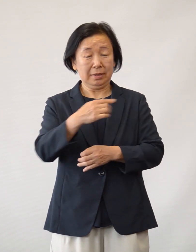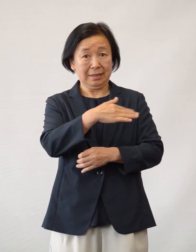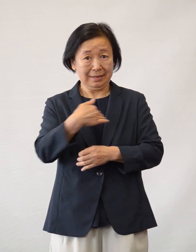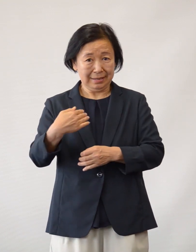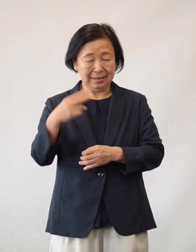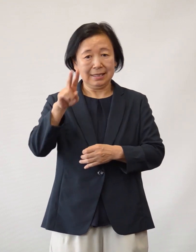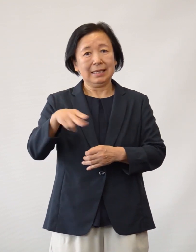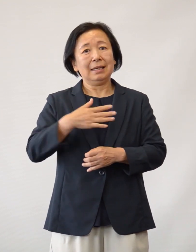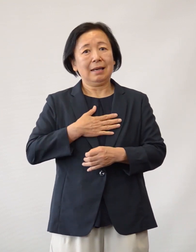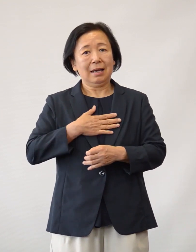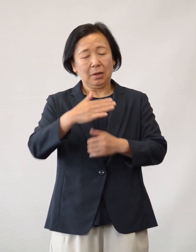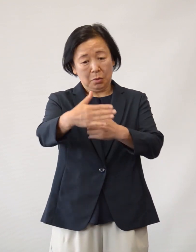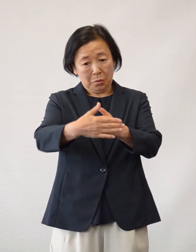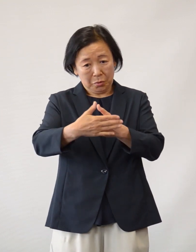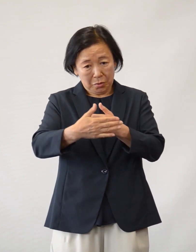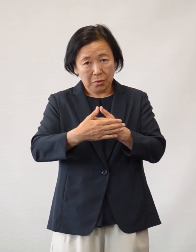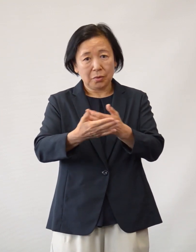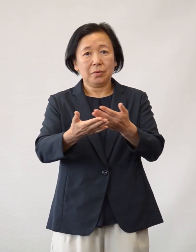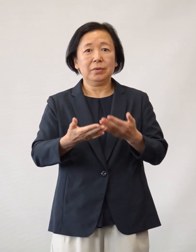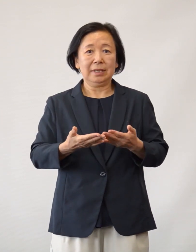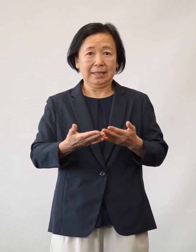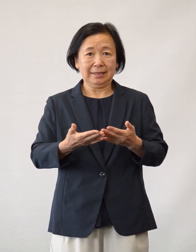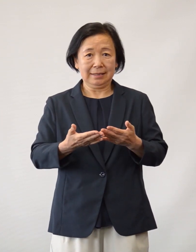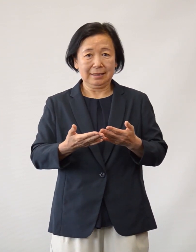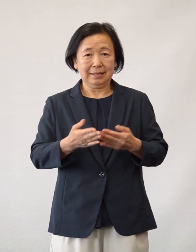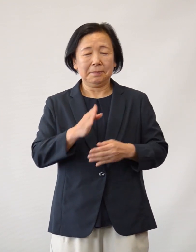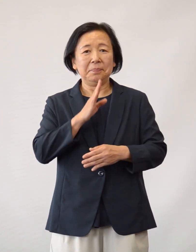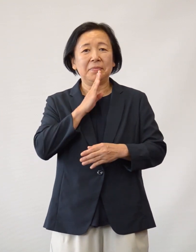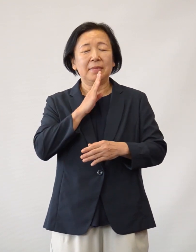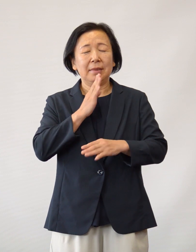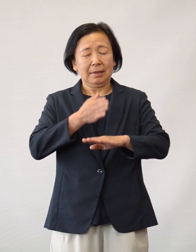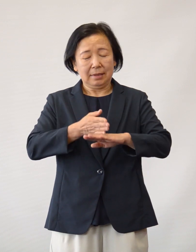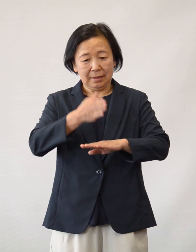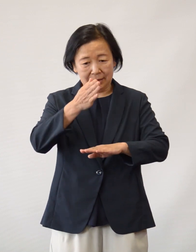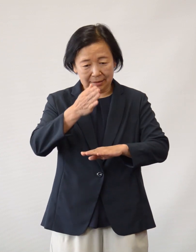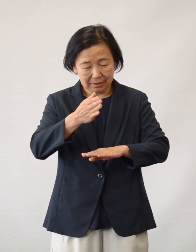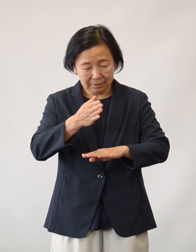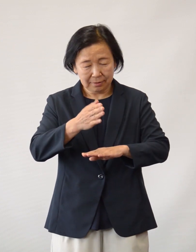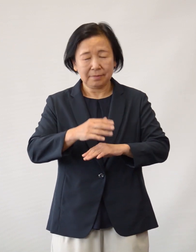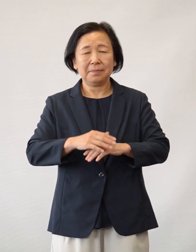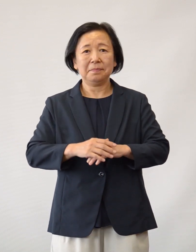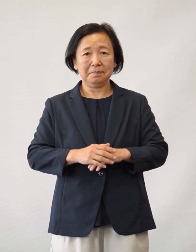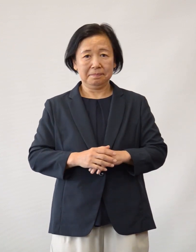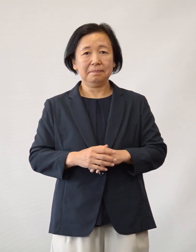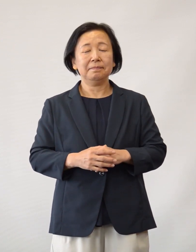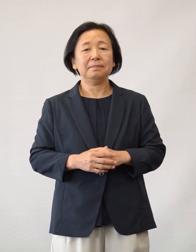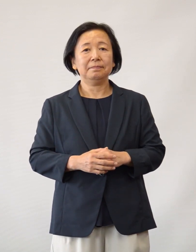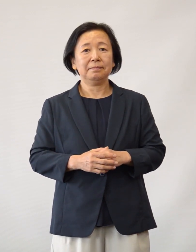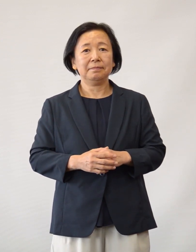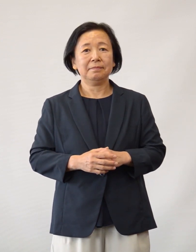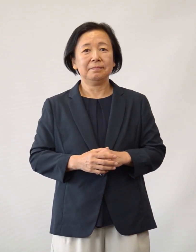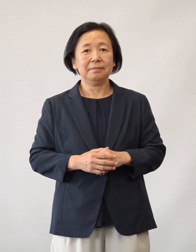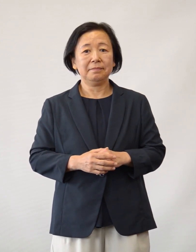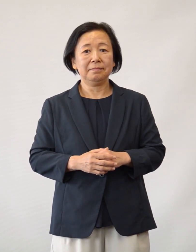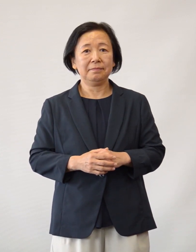日野市立病院へのご理解・ご協力 をいただき 重ねて厚く御礼申し上げます